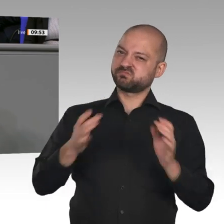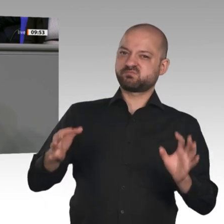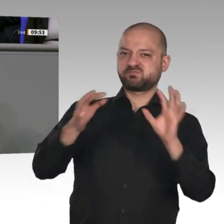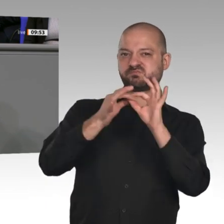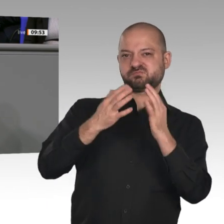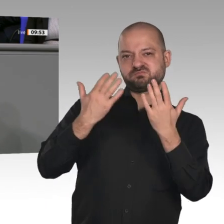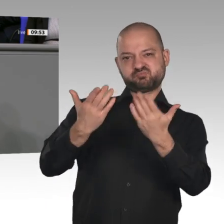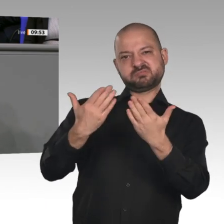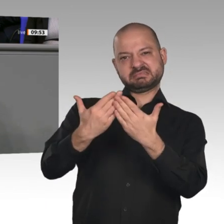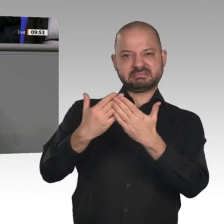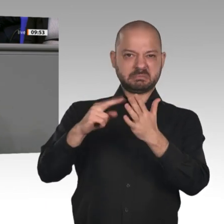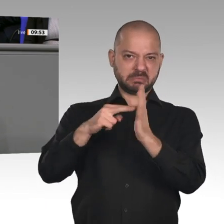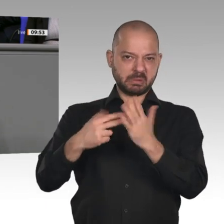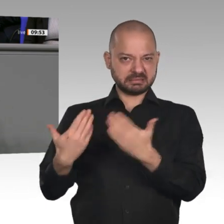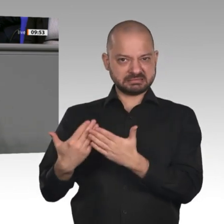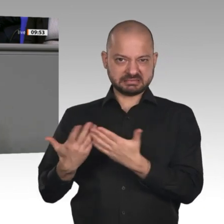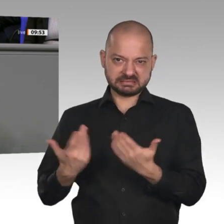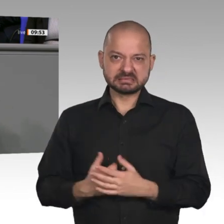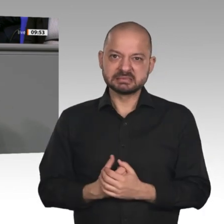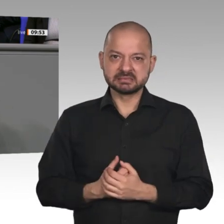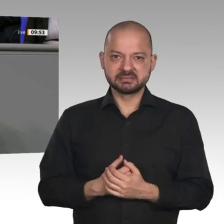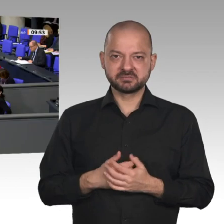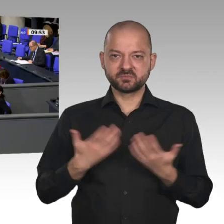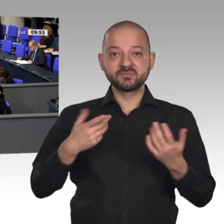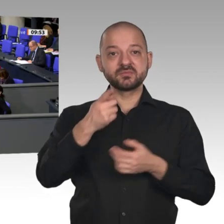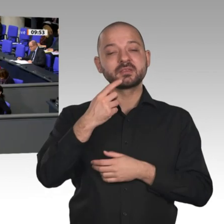zu Recht um die Ohren gehauen. Wir brauchen Champions, ja, aber keine künstlichen Champions,